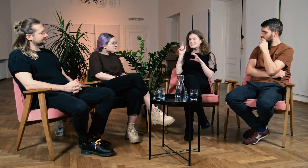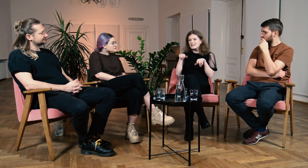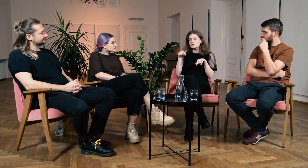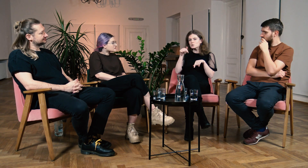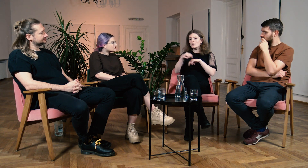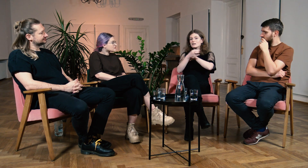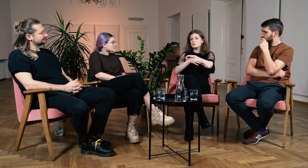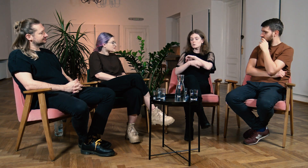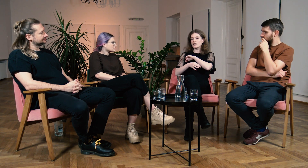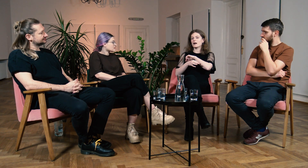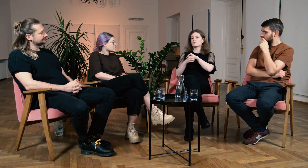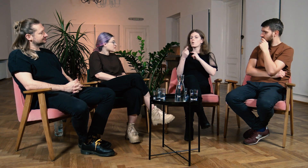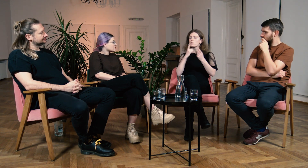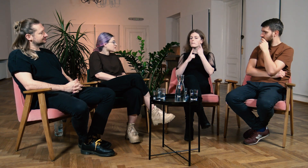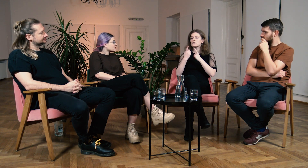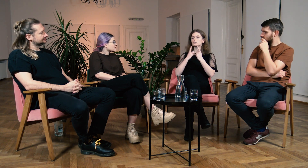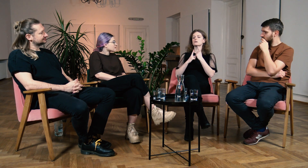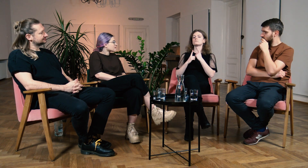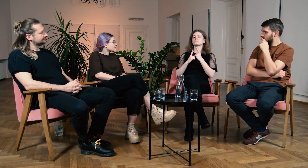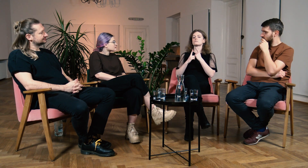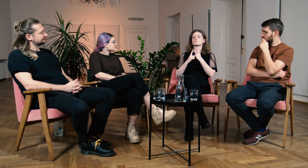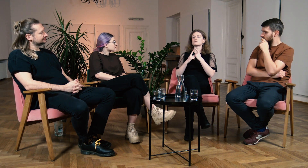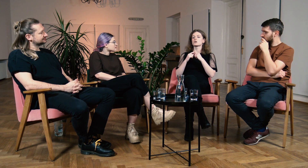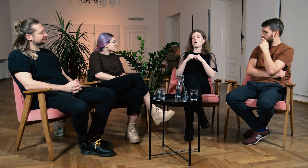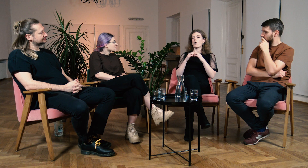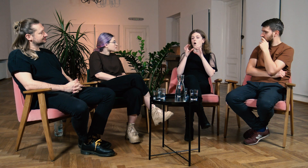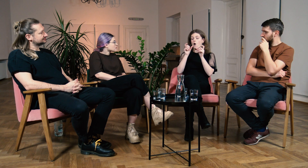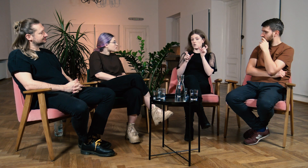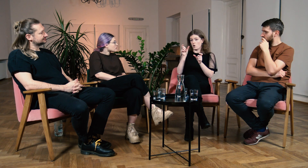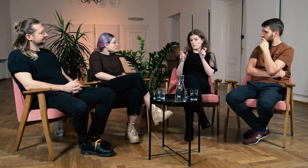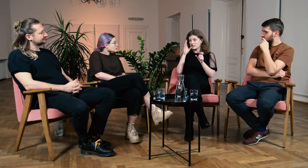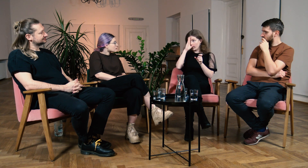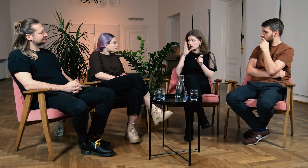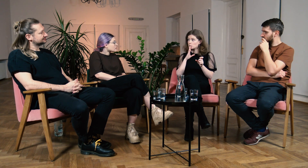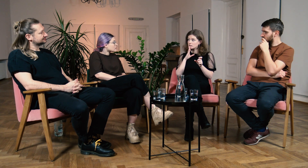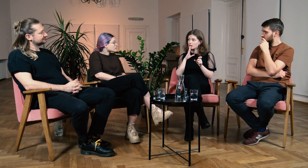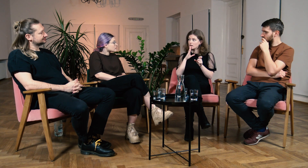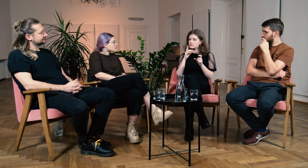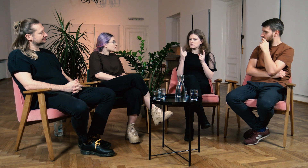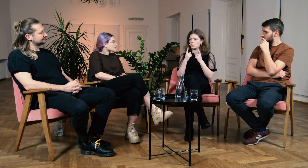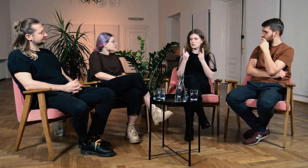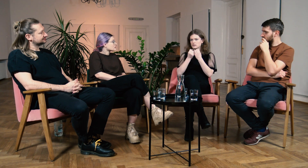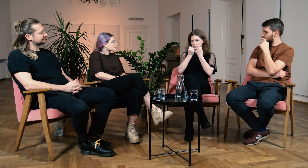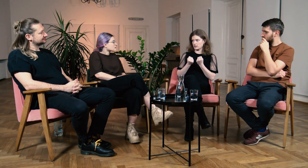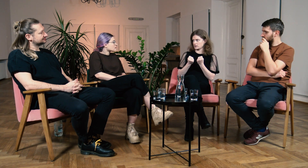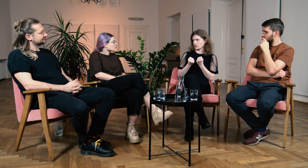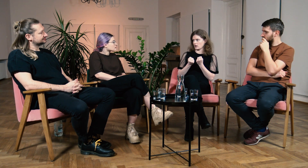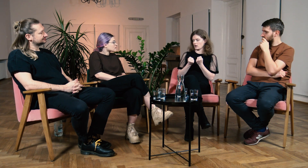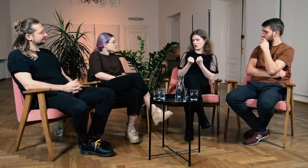To tutaj na studiach uświadomiono mi jak trudna jest sytuacja osób słabosłyszących.